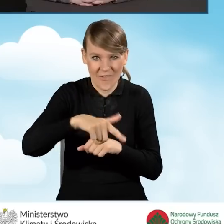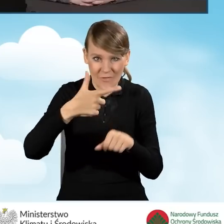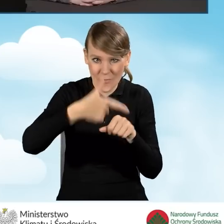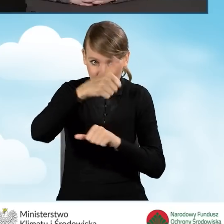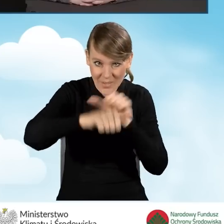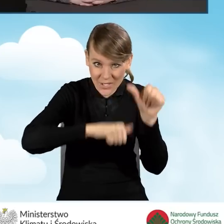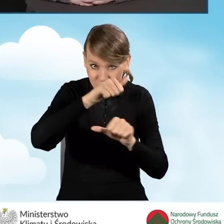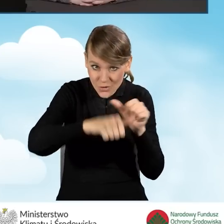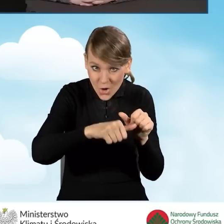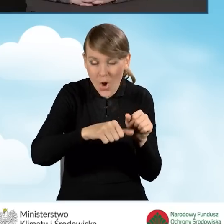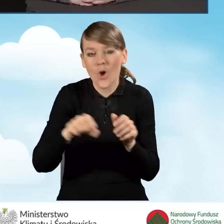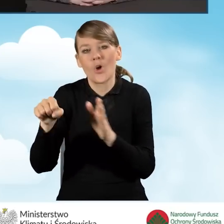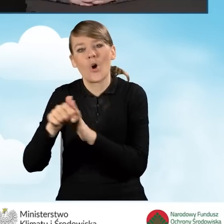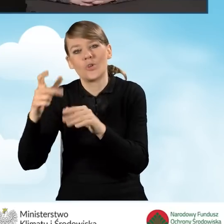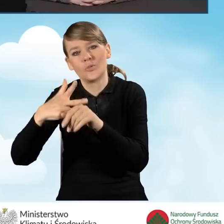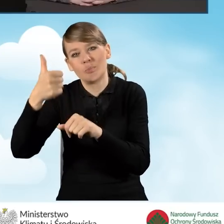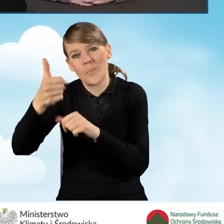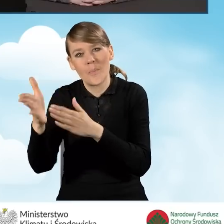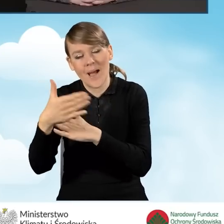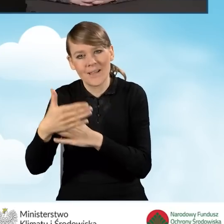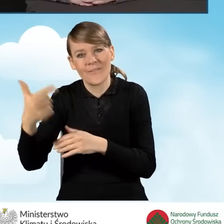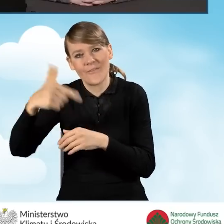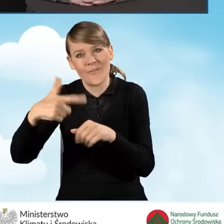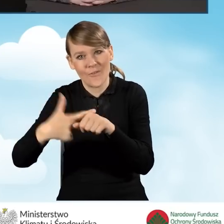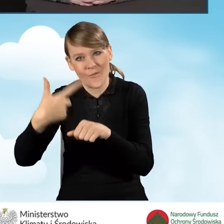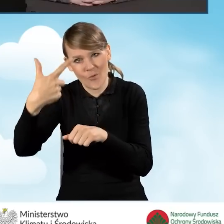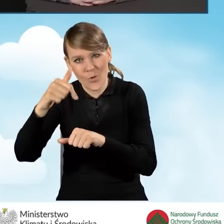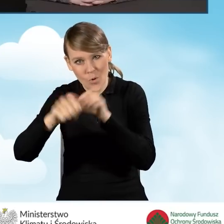do 31 marca 2022 roku.